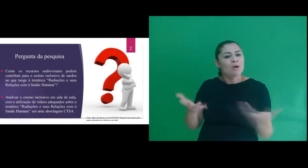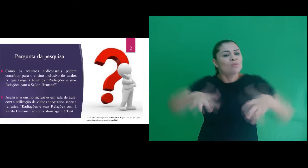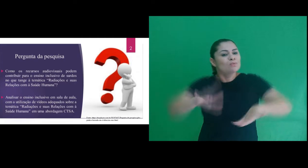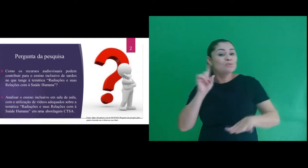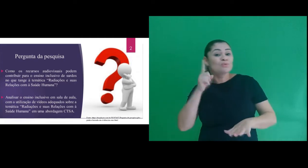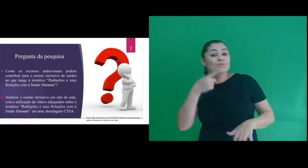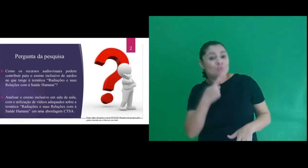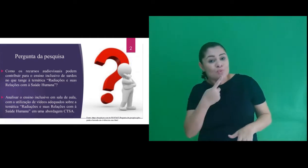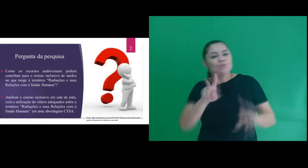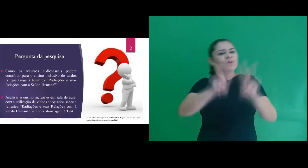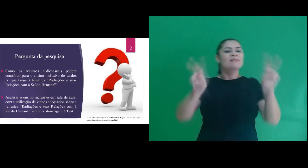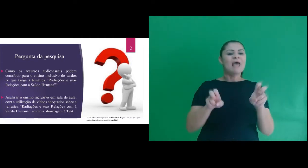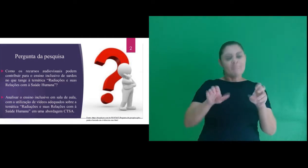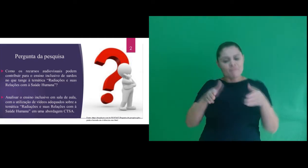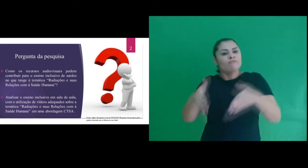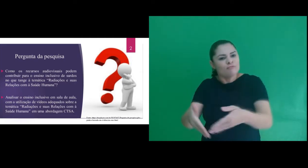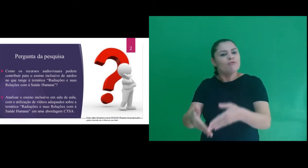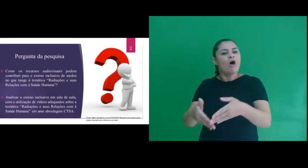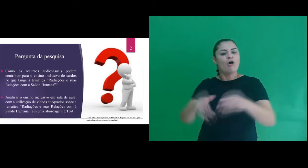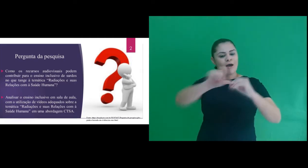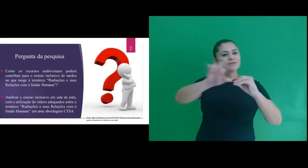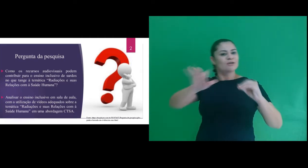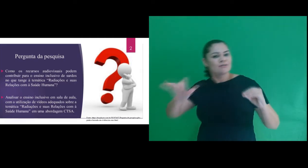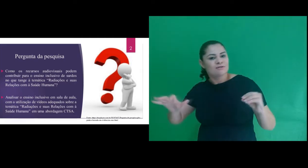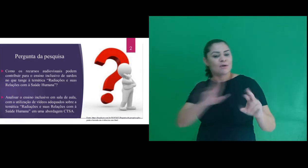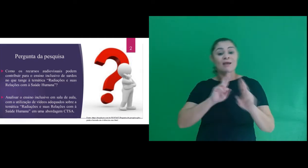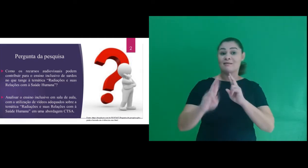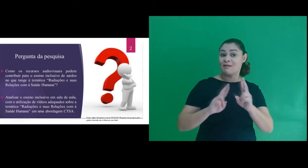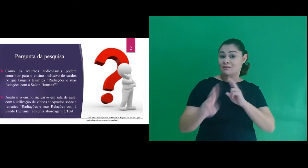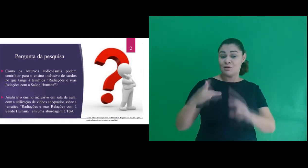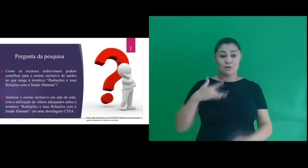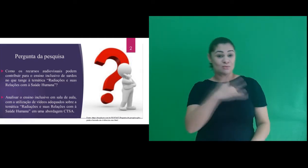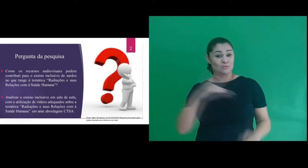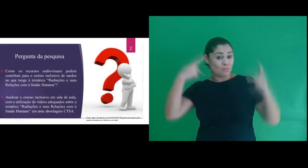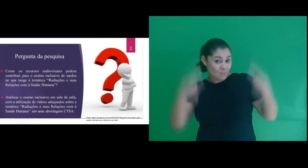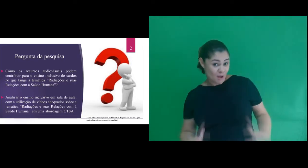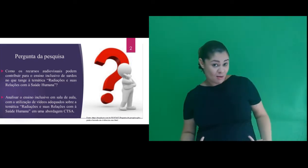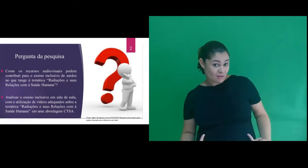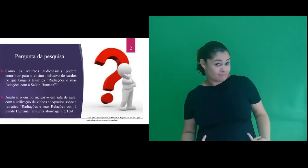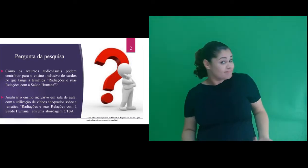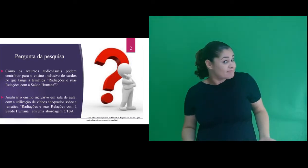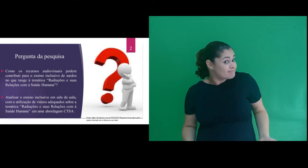inclusivo de surdos no que tange à temática “Radiações e suas relações com a Saúde Humana”?